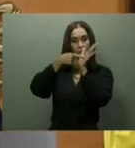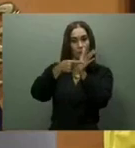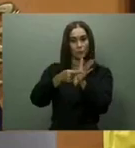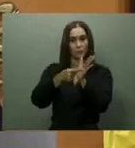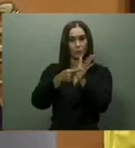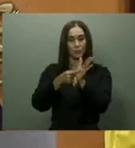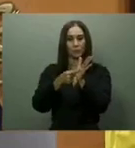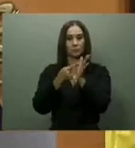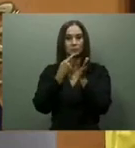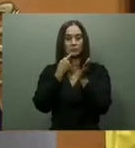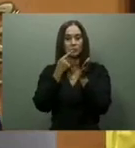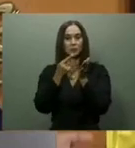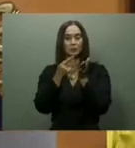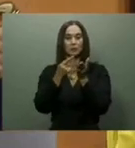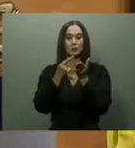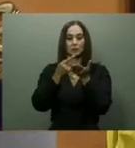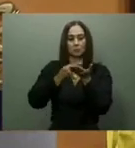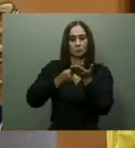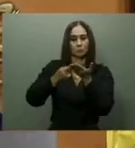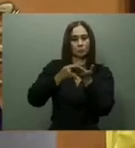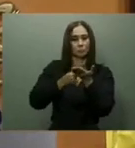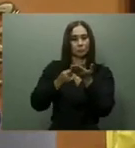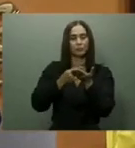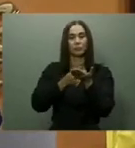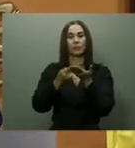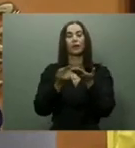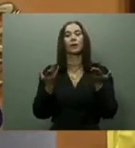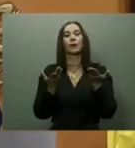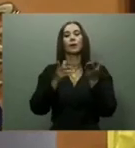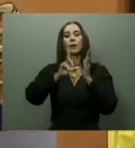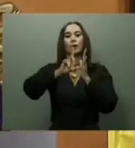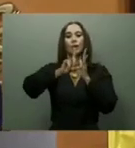mientras que el de Santiago estaría listo a finales de este 2023.